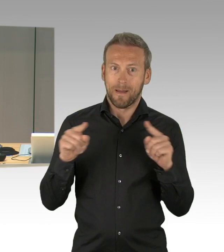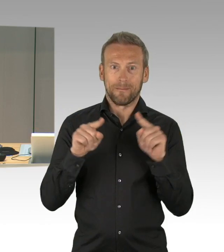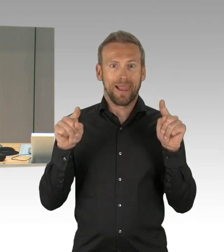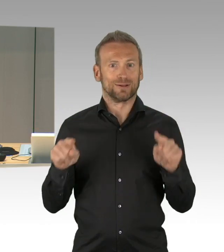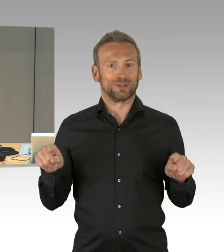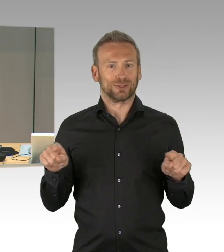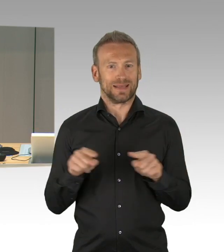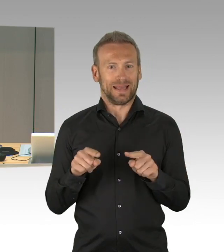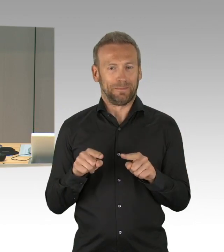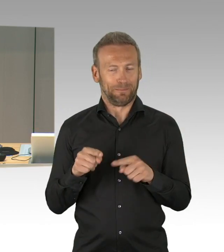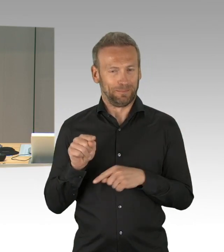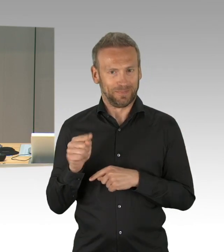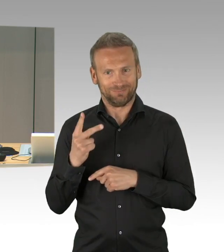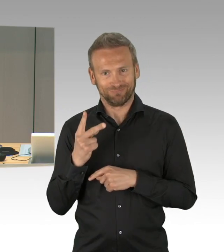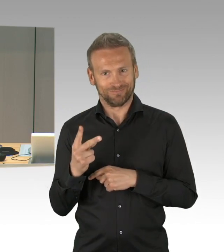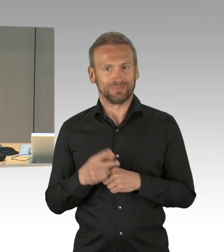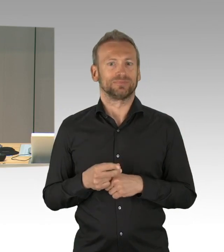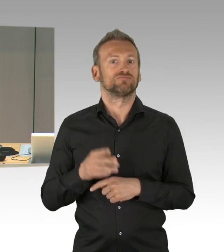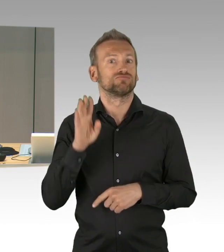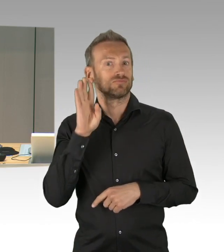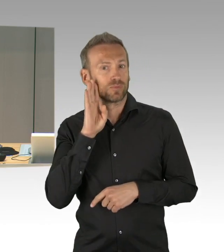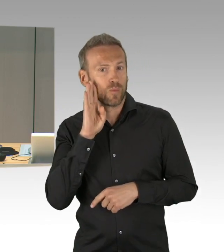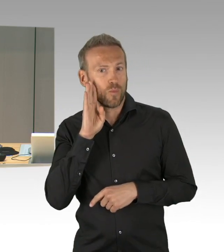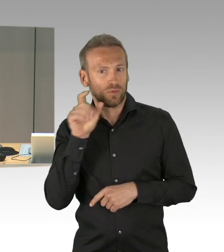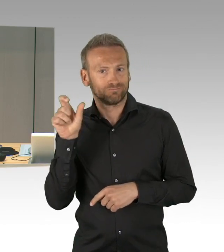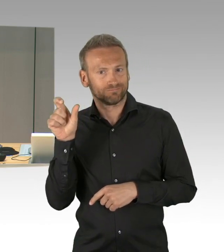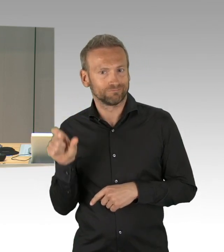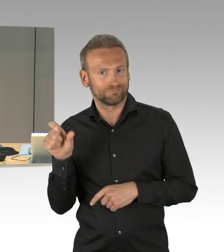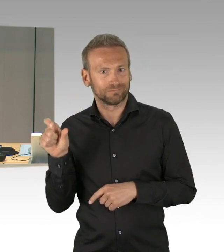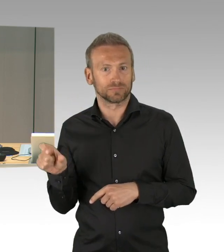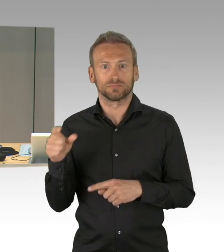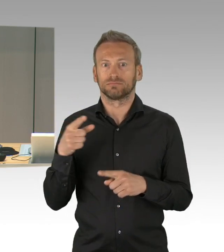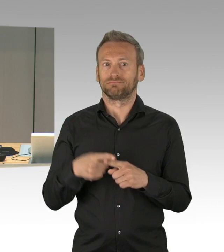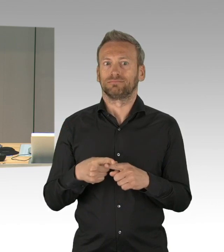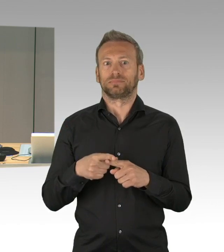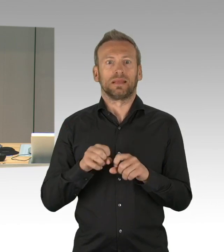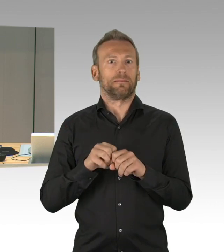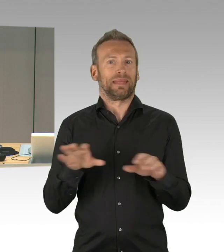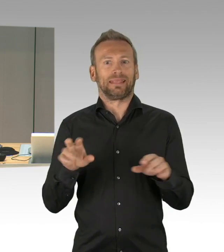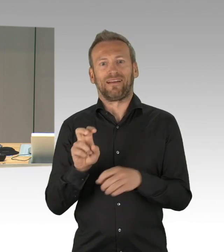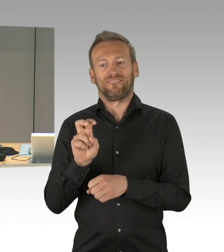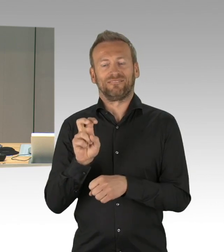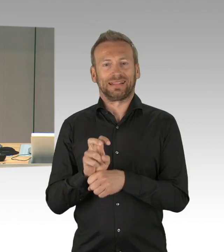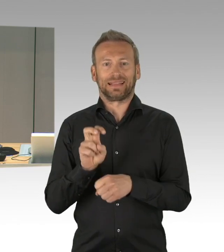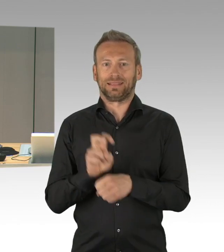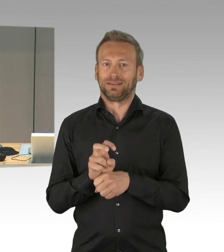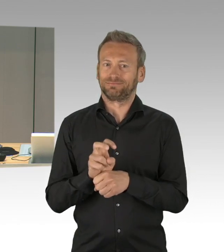Wir hatten aber noch im Ältestenrat etwas zu klären, das wird gleich auch noch mal aufgerufen werden